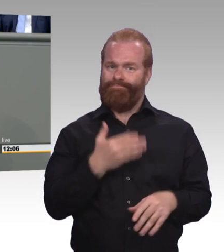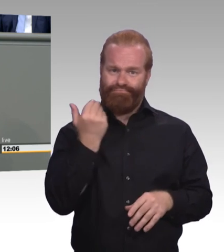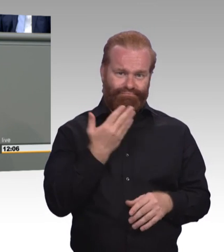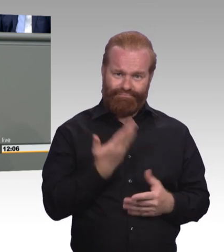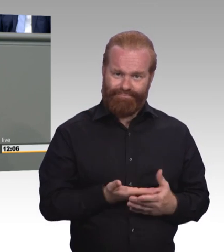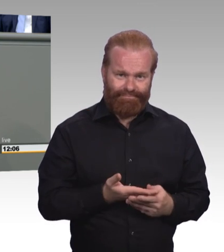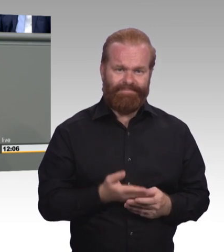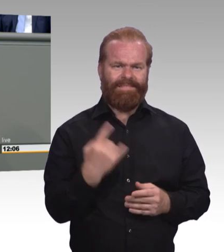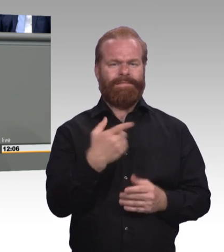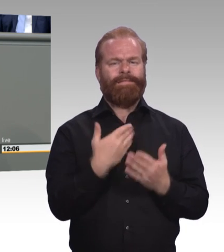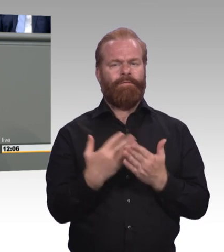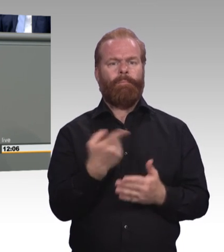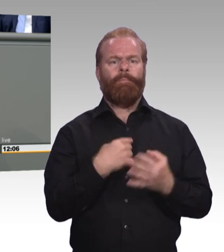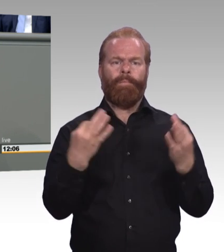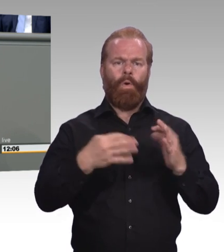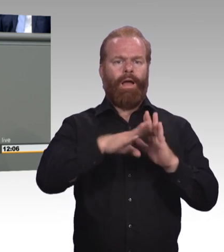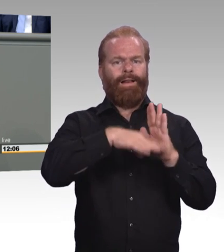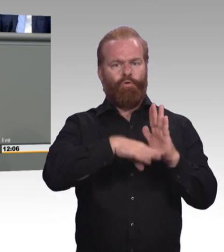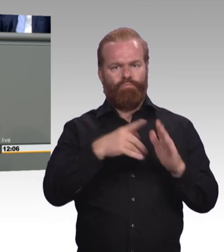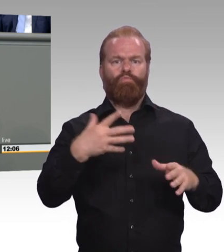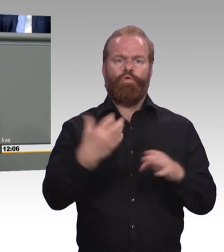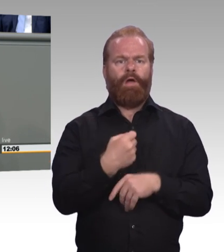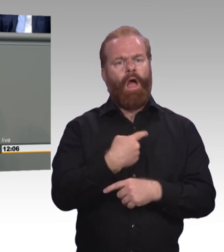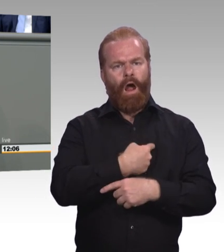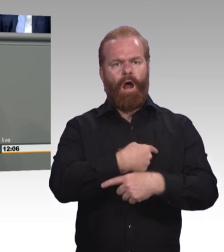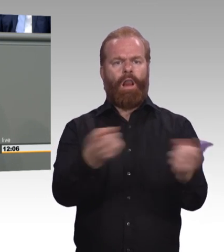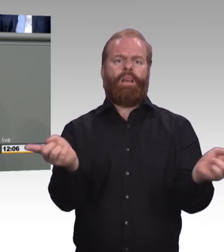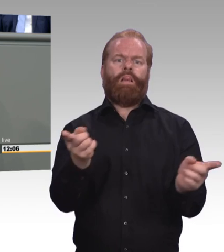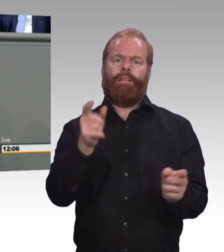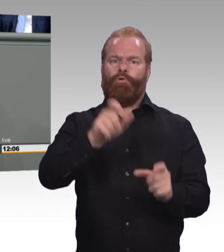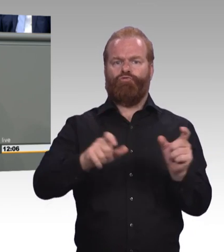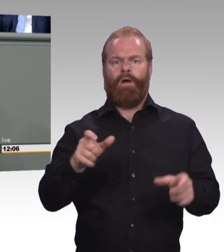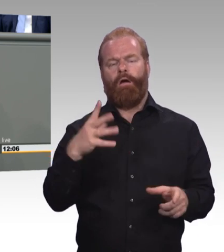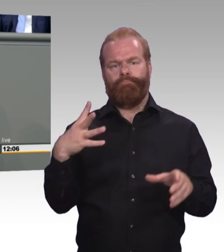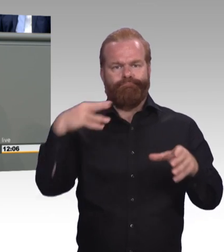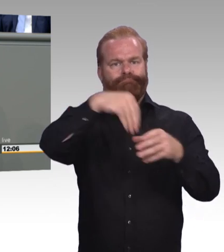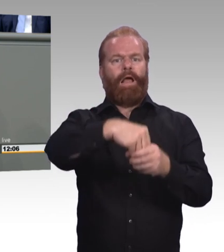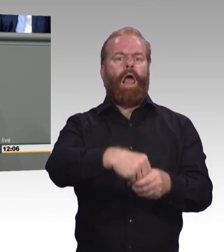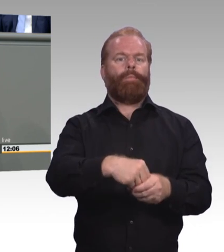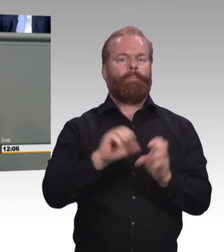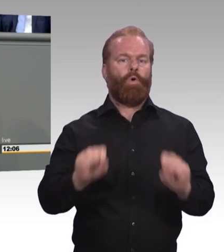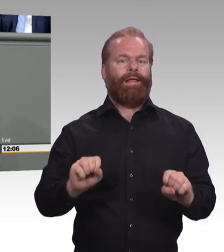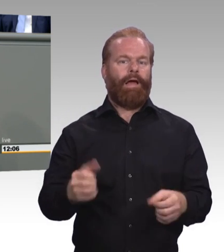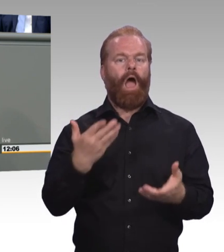(Beifall) Und dann das Thema Weiterbildung. Das ist jetzt ein kleiner Exkurs sozusagen